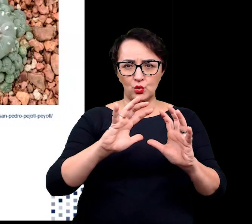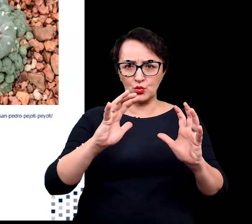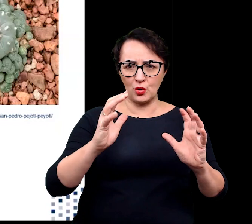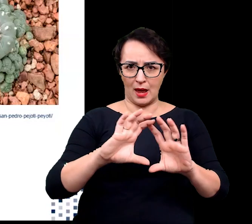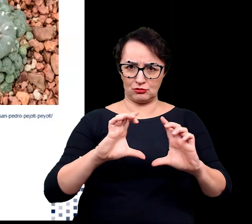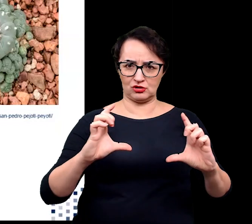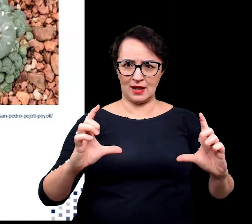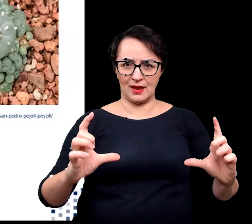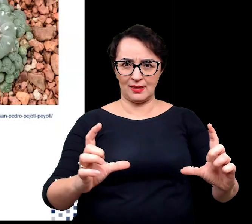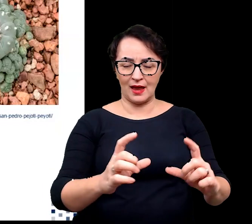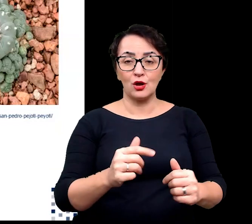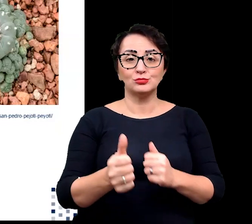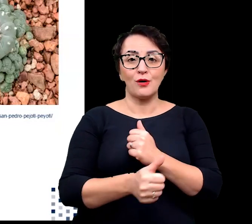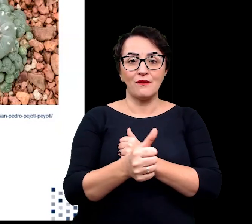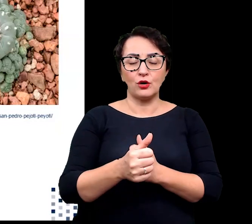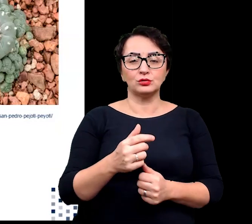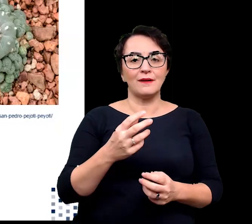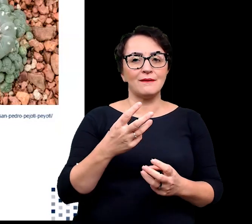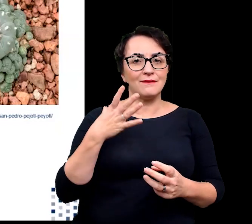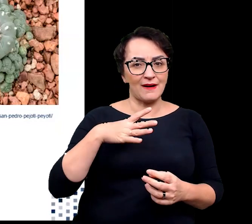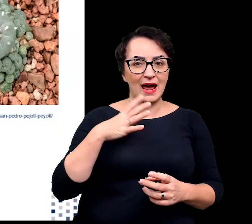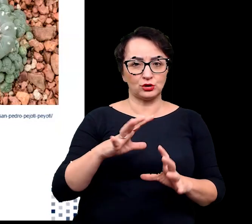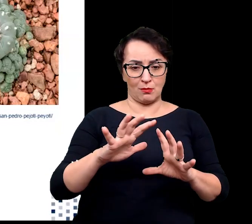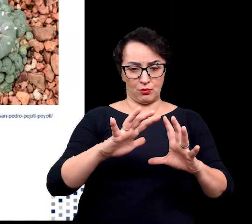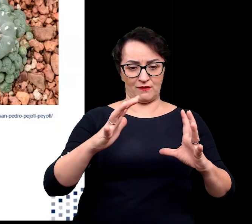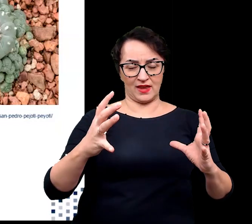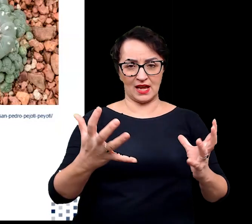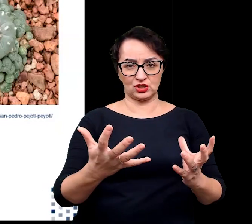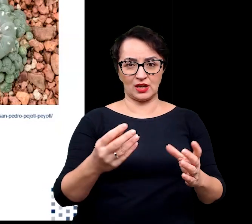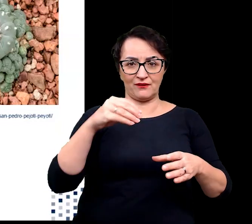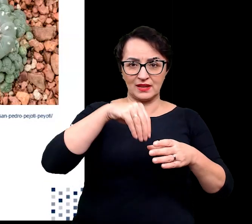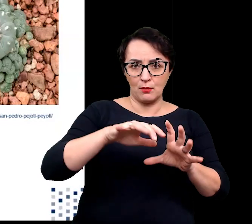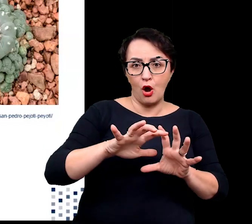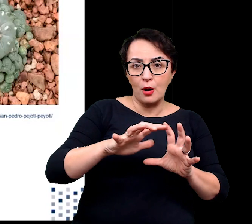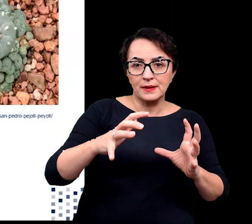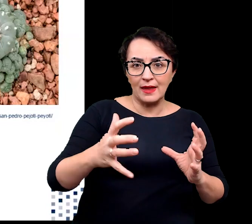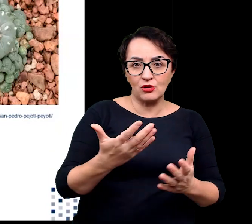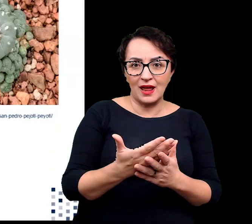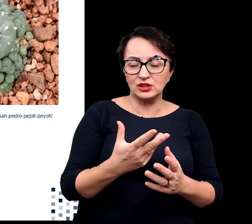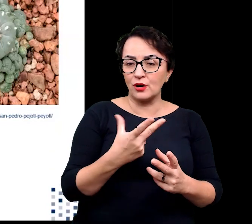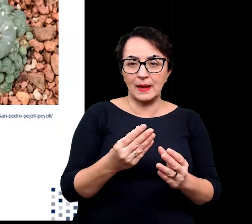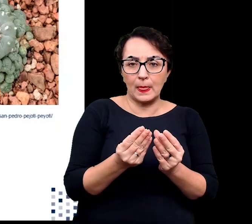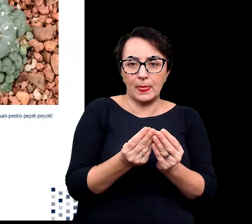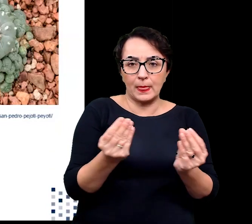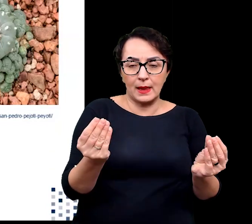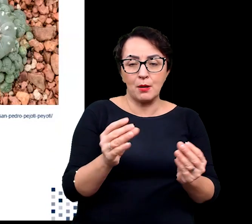ze względu na korzystny stosunek powierzchni do objętości. Gwarantuje to znaczące ograniczenie transpiracji